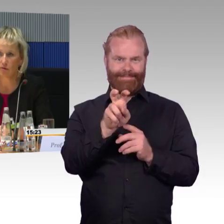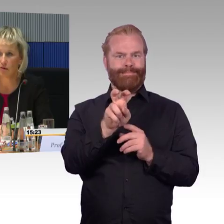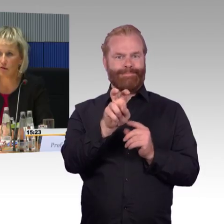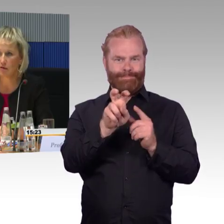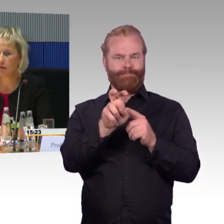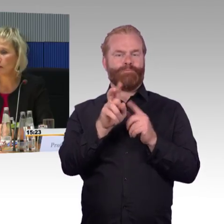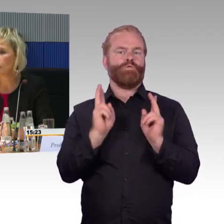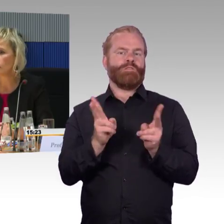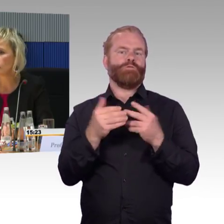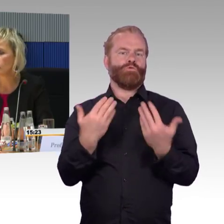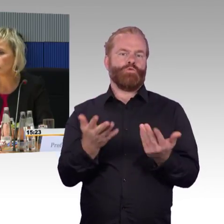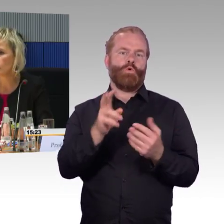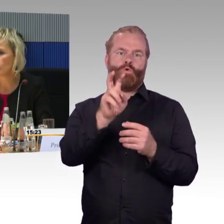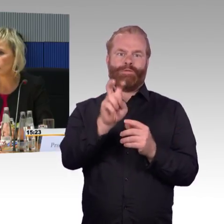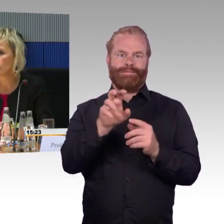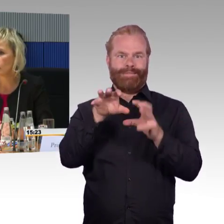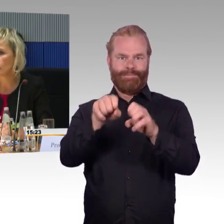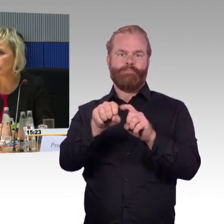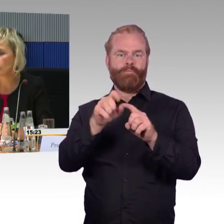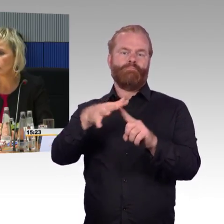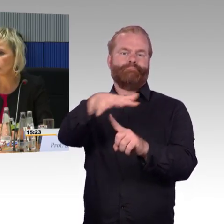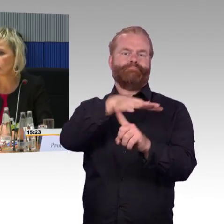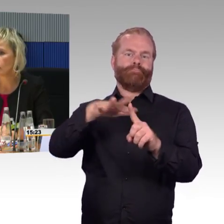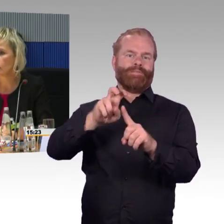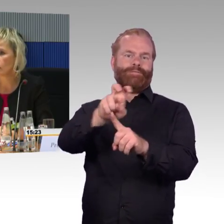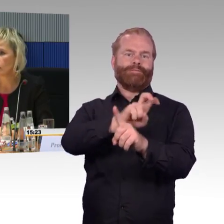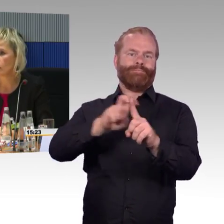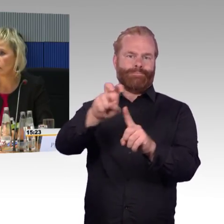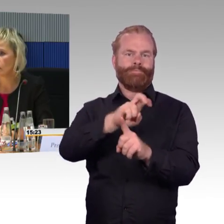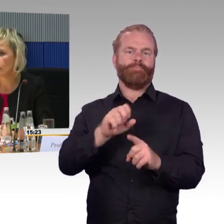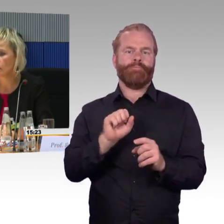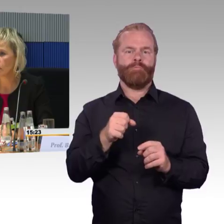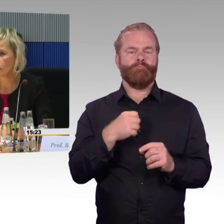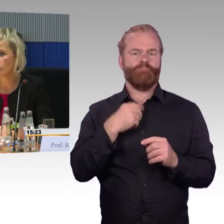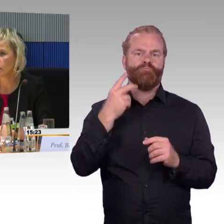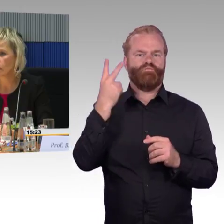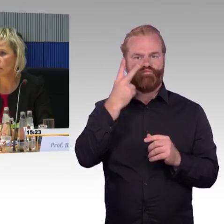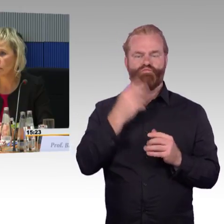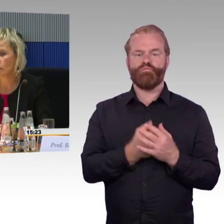(Rednerwechsel) Frau Engel-Kuhn, es wurde noch eine Frage gestellt wegen den Aufzügen, diese ganze App macht er nur dann Sinn,